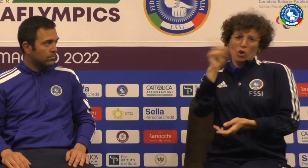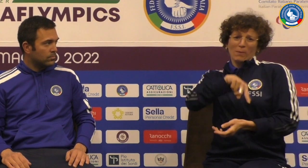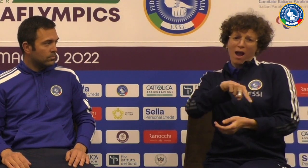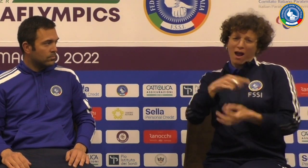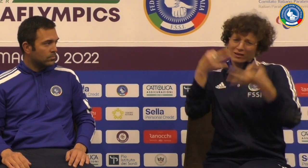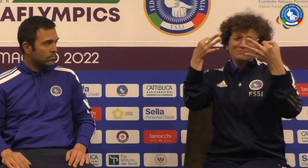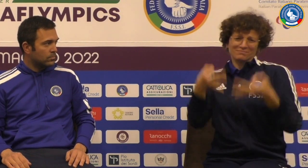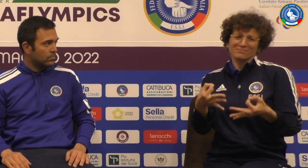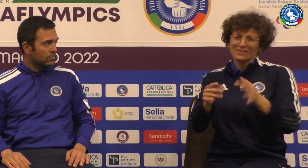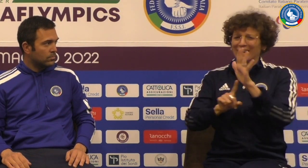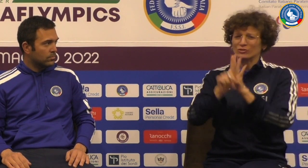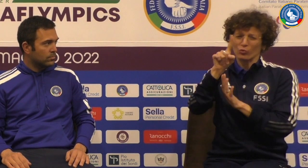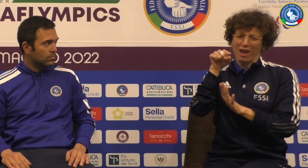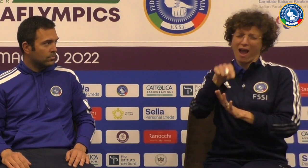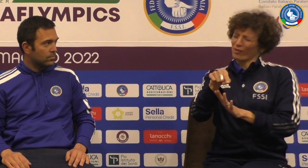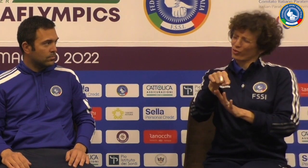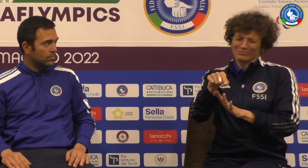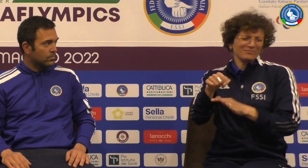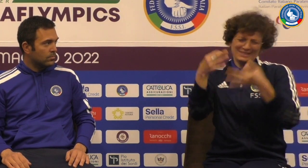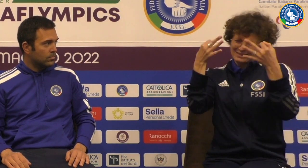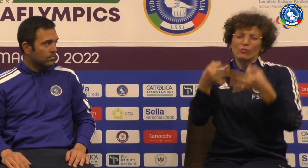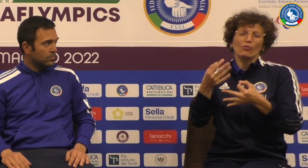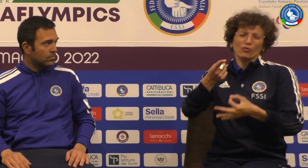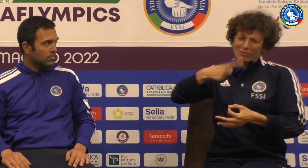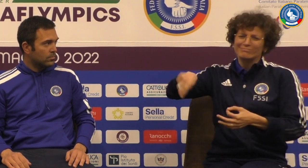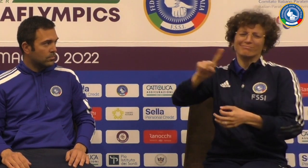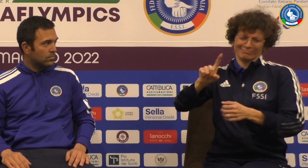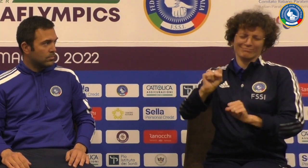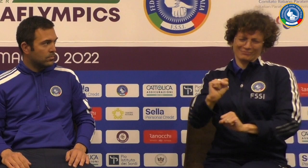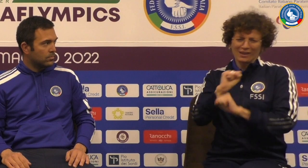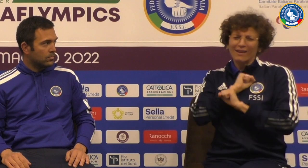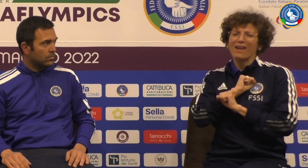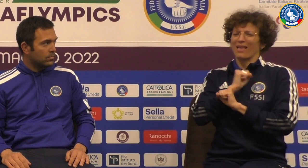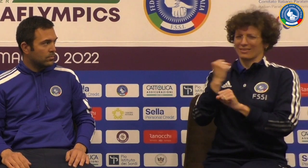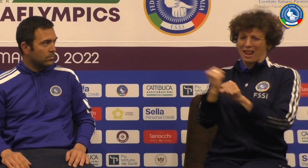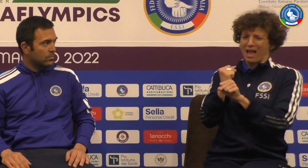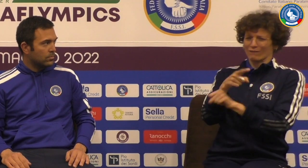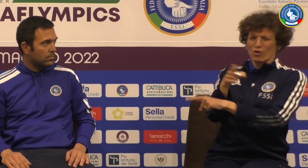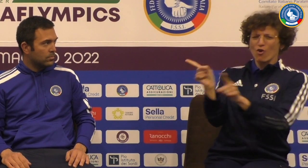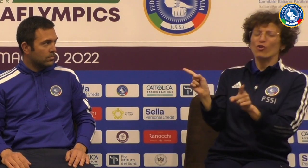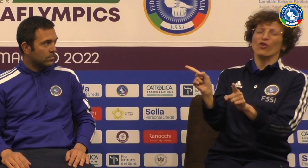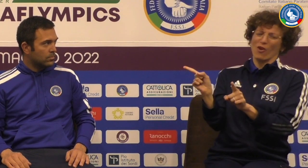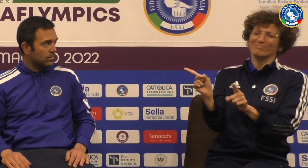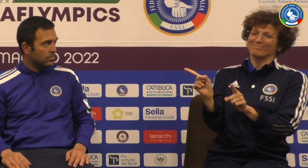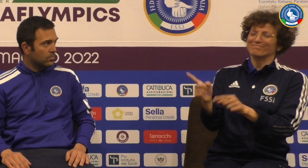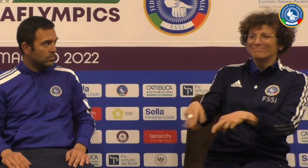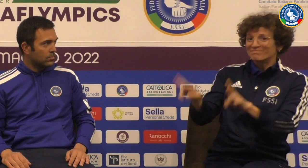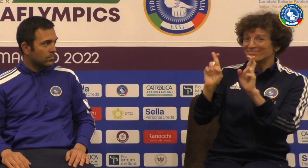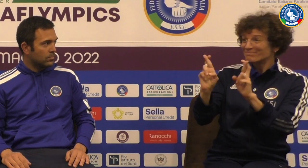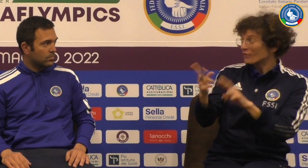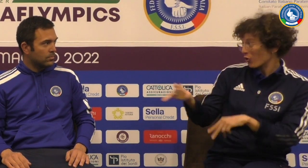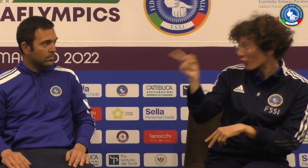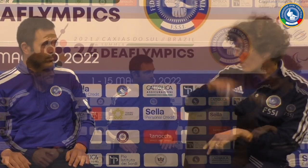del lavoro fatto Sicuramente siamo certe che risultato sarà positivo noi crediamo che il lavoro sia stato sicuramente